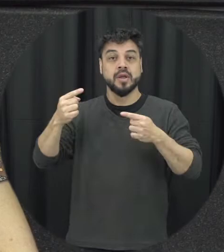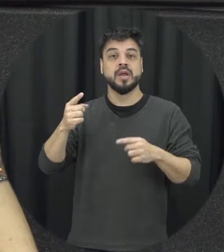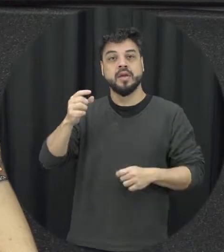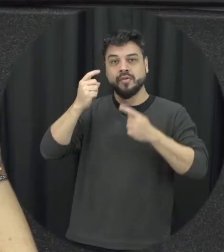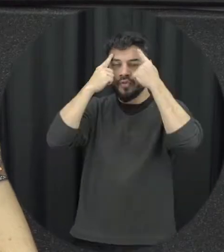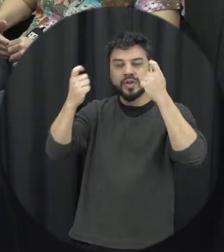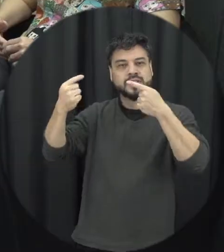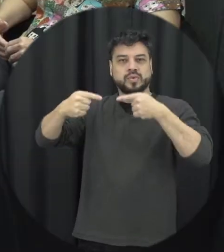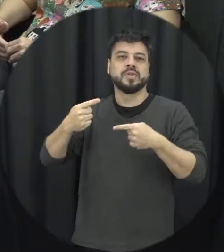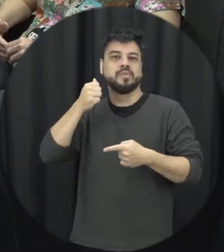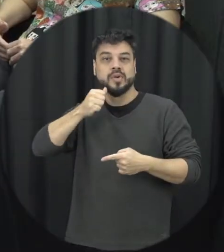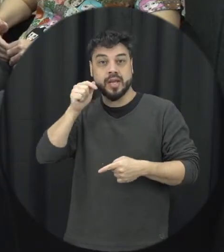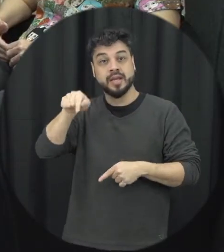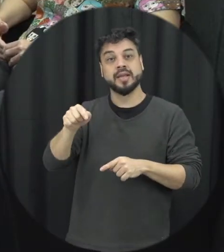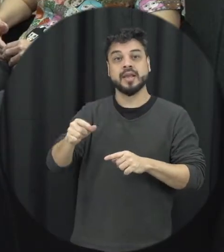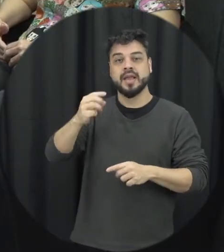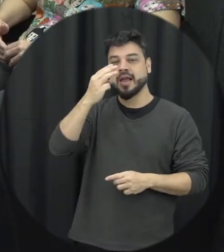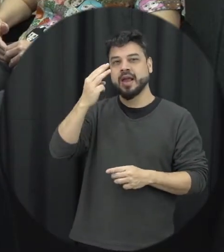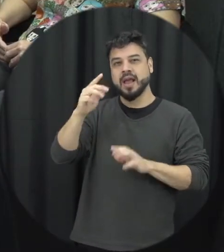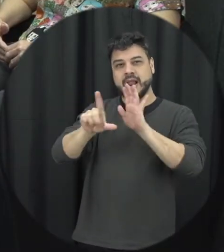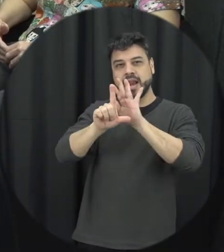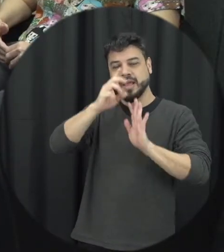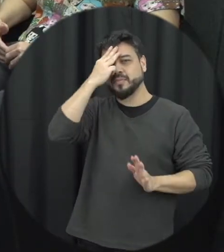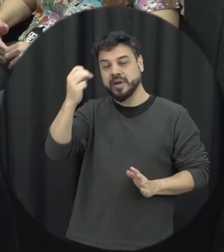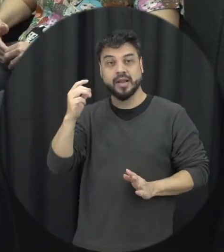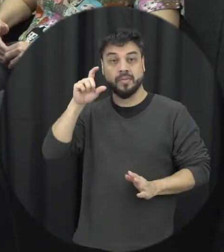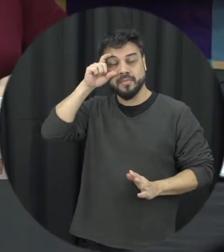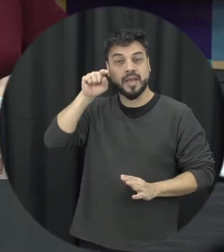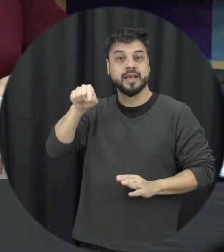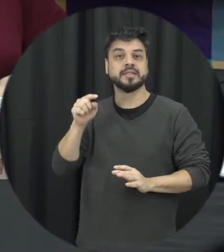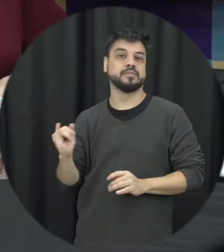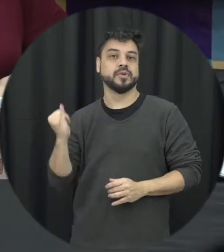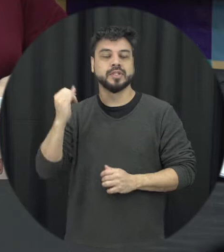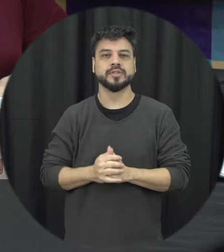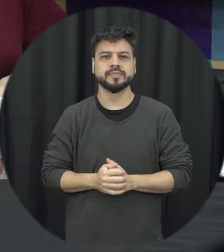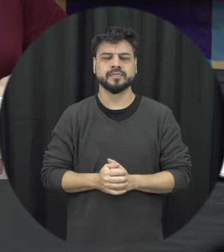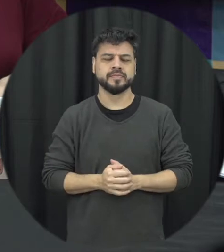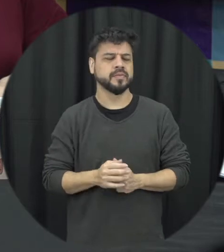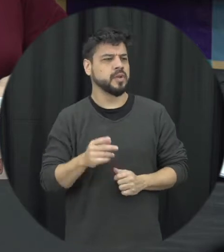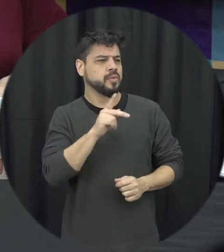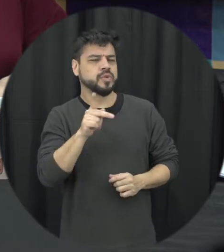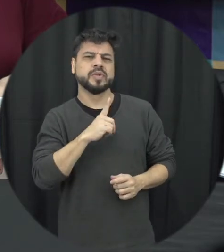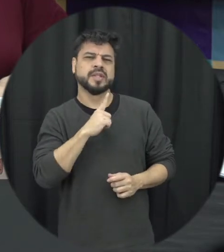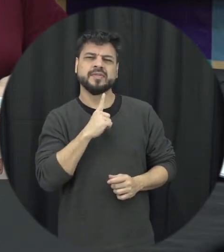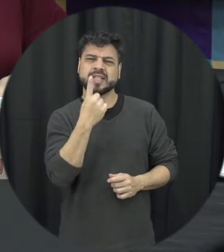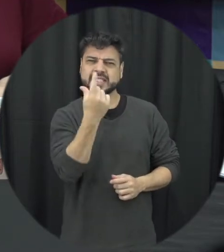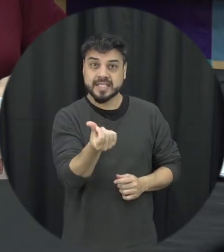Professora você comentou aí que a Lei Maria da Penha foi criada há 16 anos a está fazendo 16